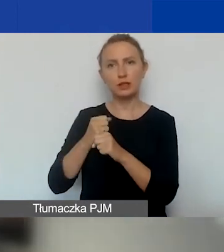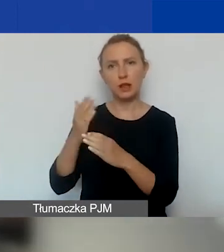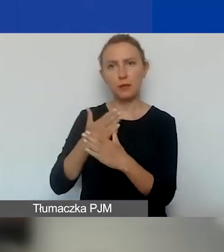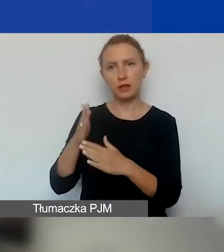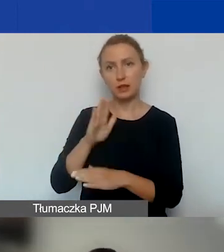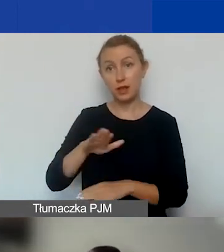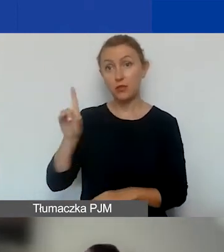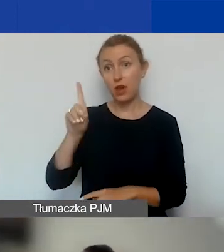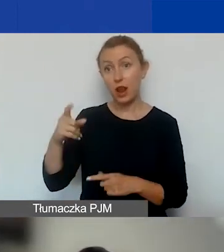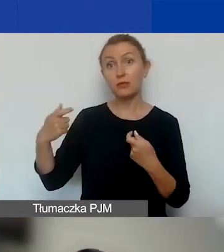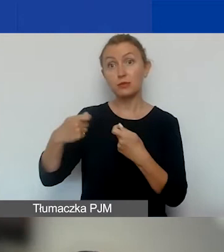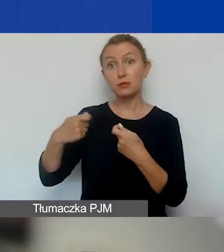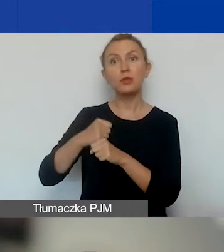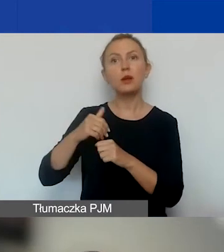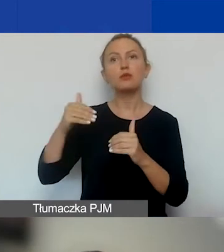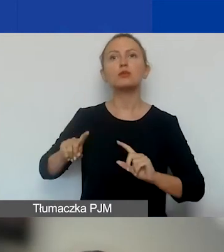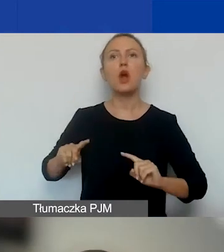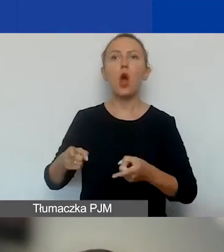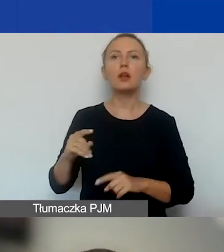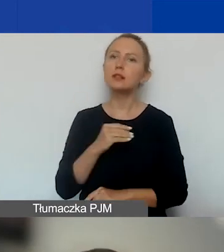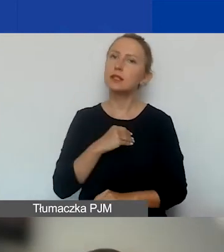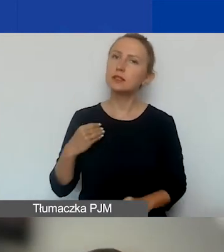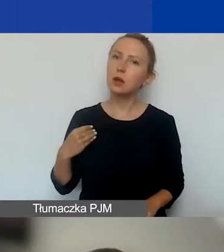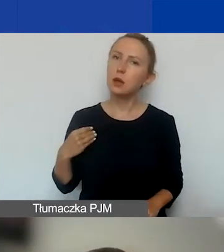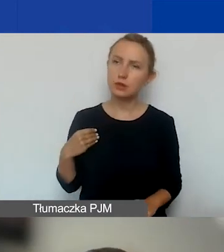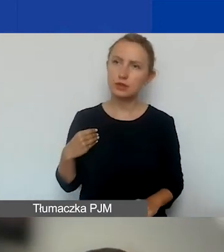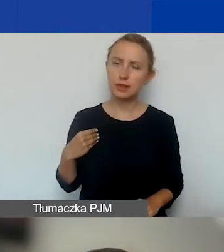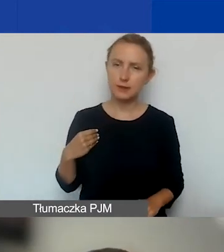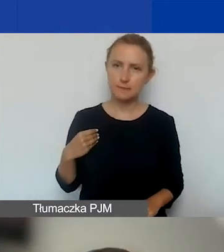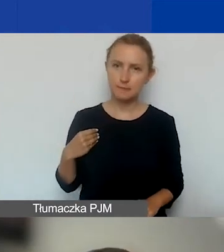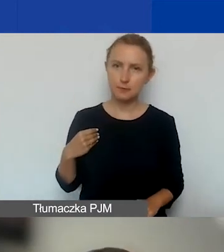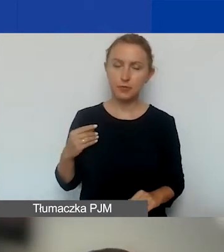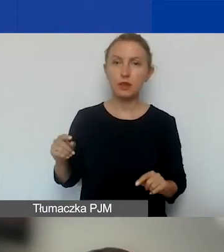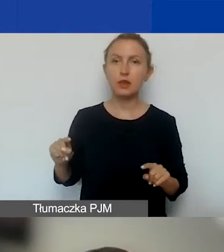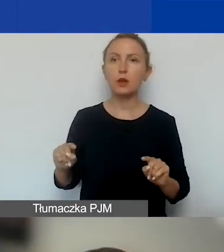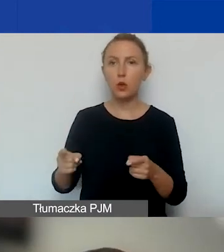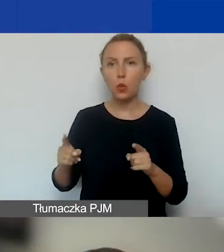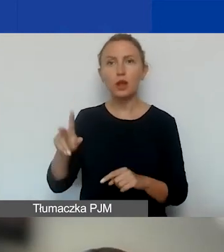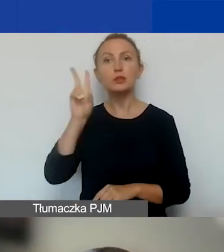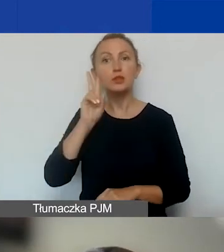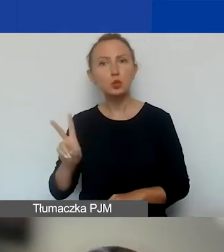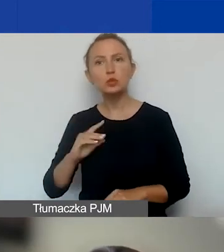ale partnerami mogą być organizacje polskie, organizacje i instytucje polskie i zagraniczne.